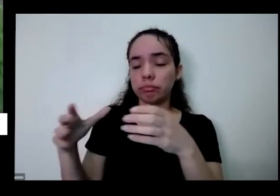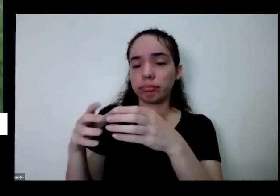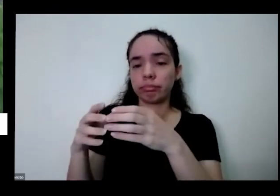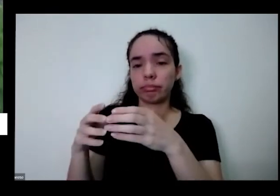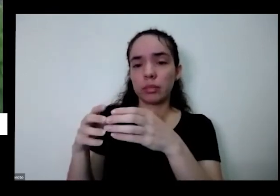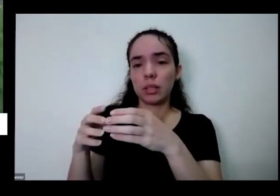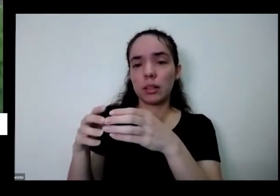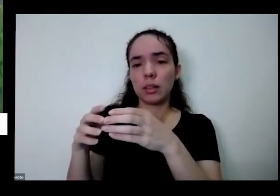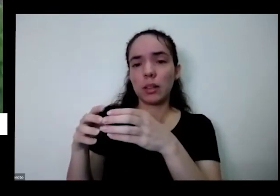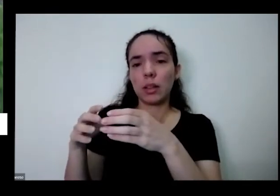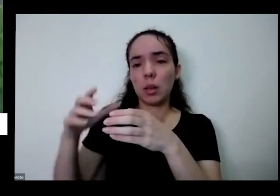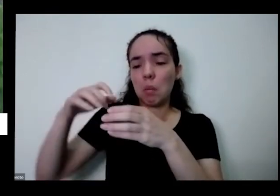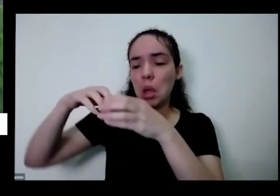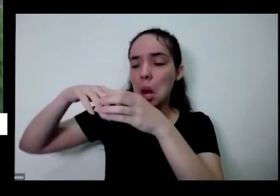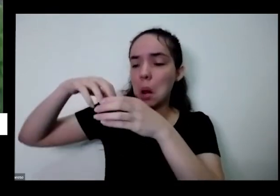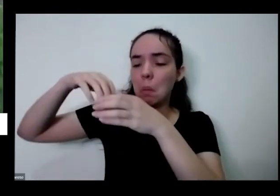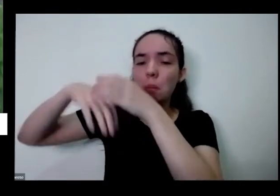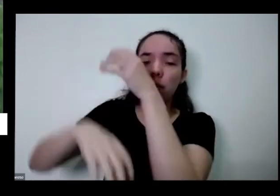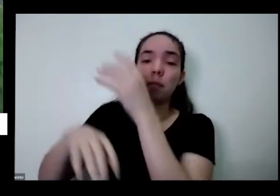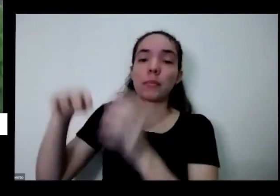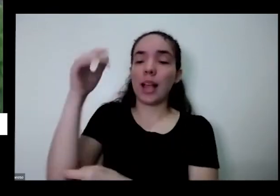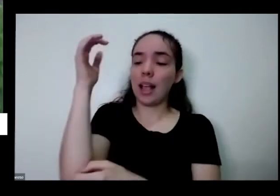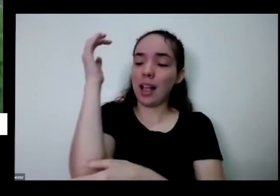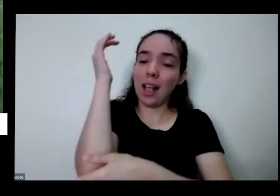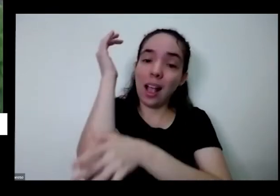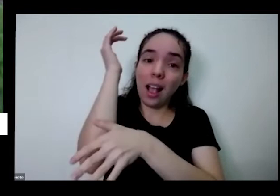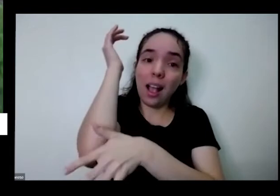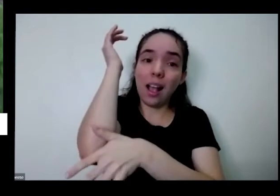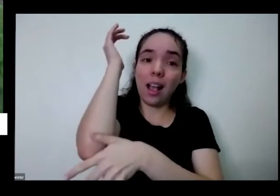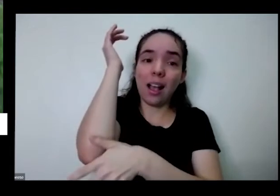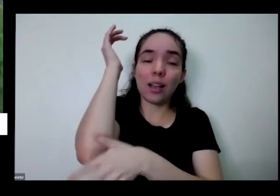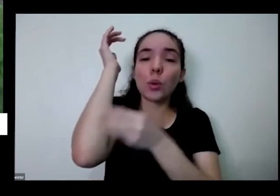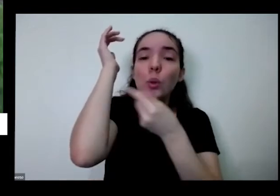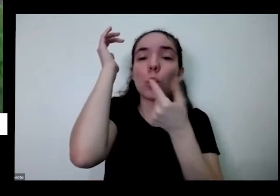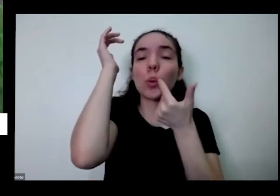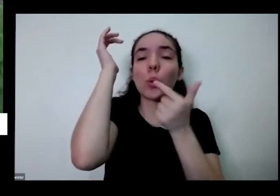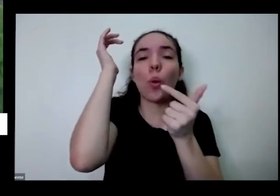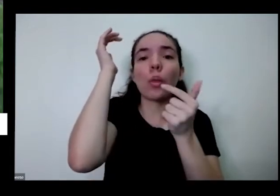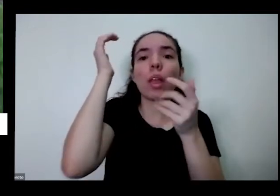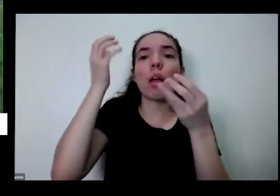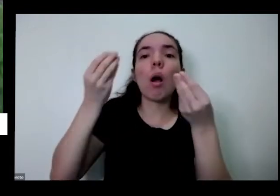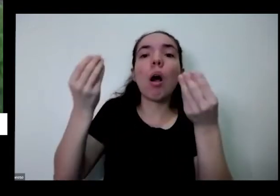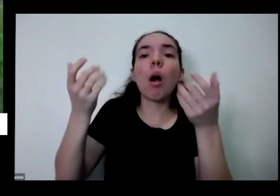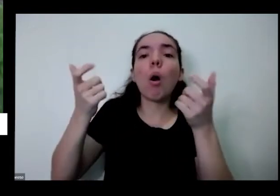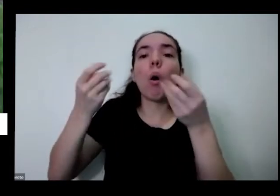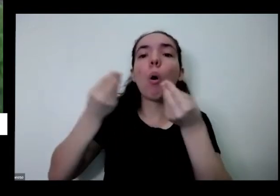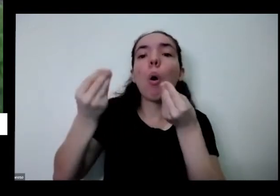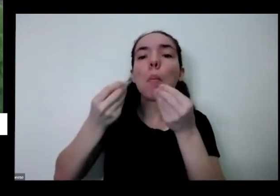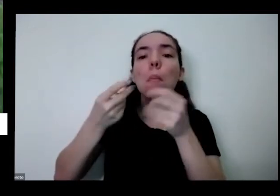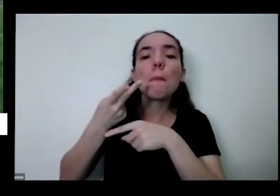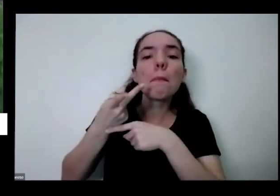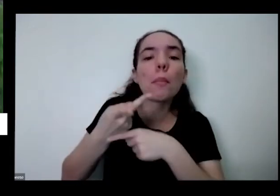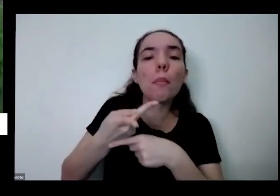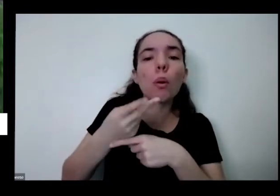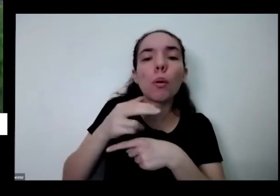às raízes não tem para onde sair para procurar procurar os nutrientes ela fica só aqui dentro